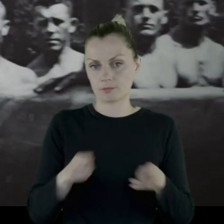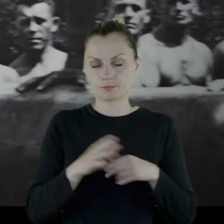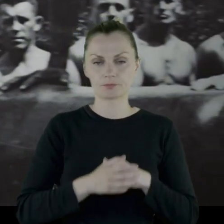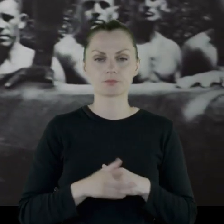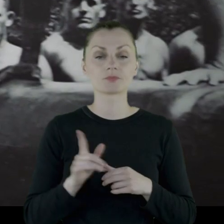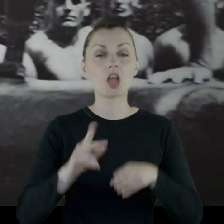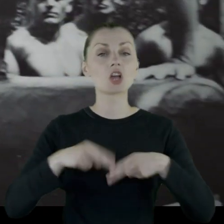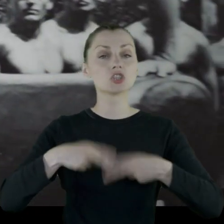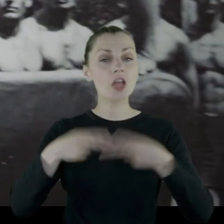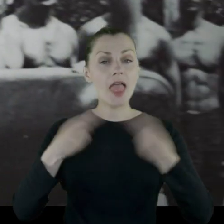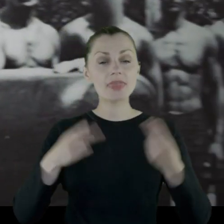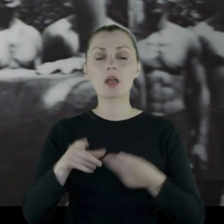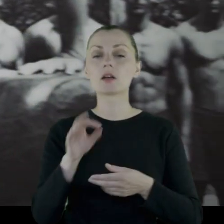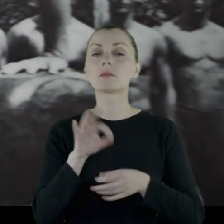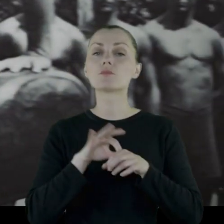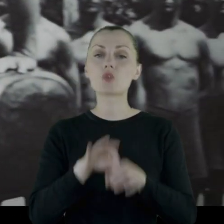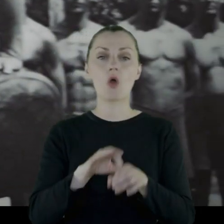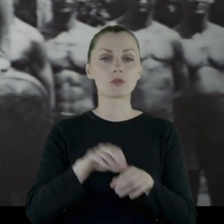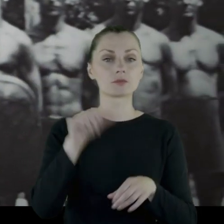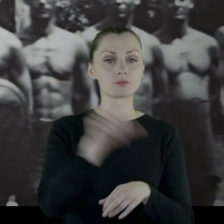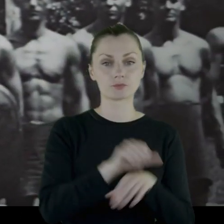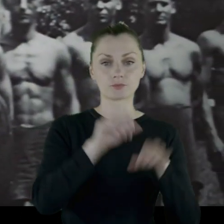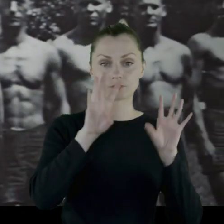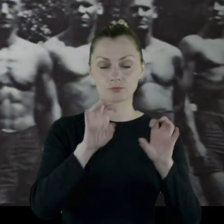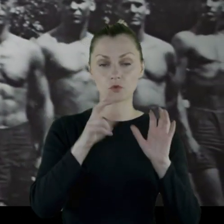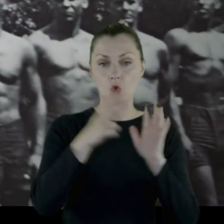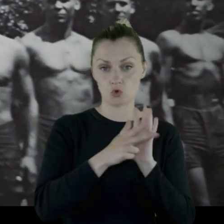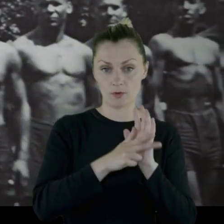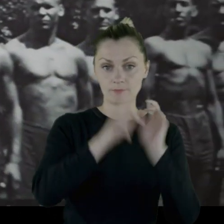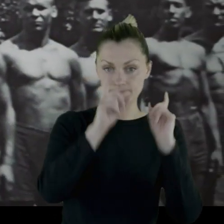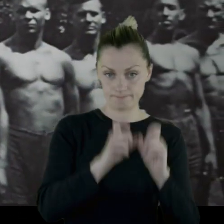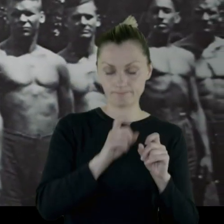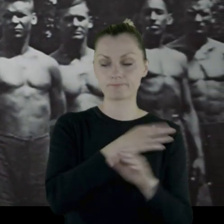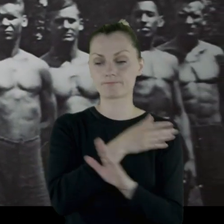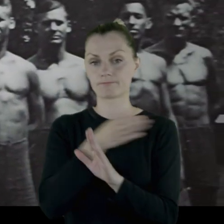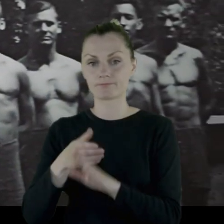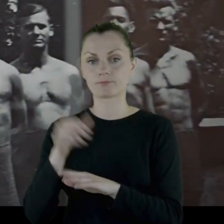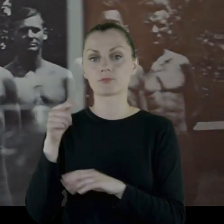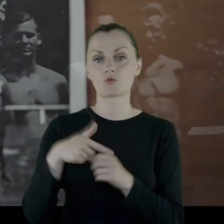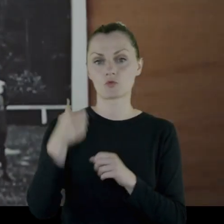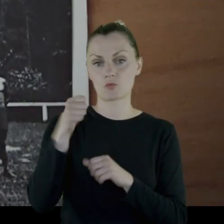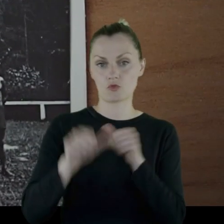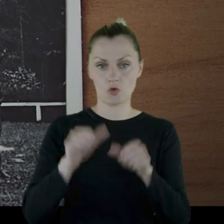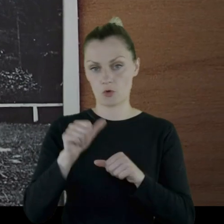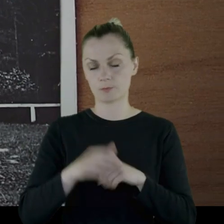Dziennik był prowadzony od 1918 do 1921 roku.